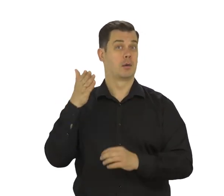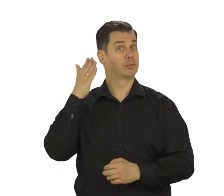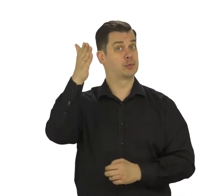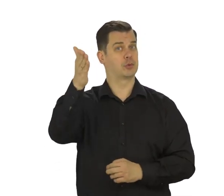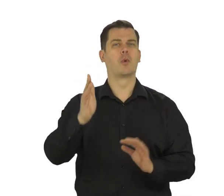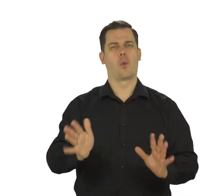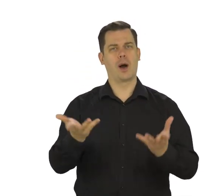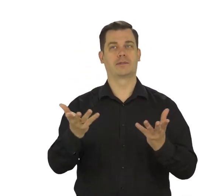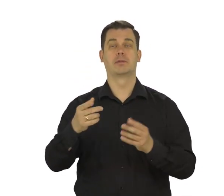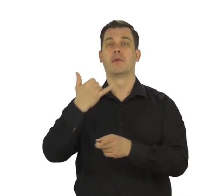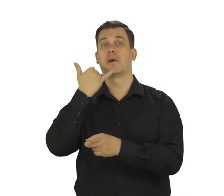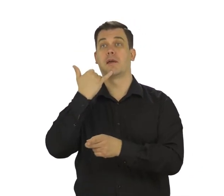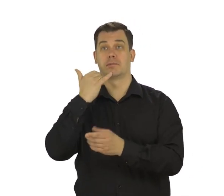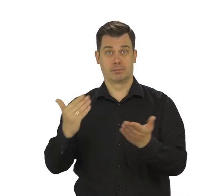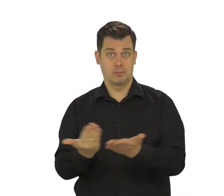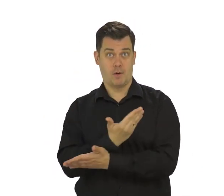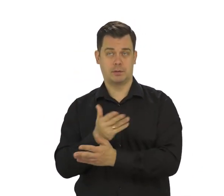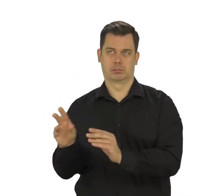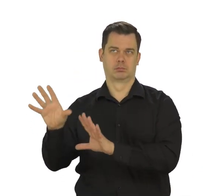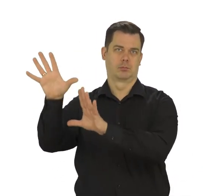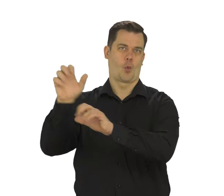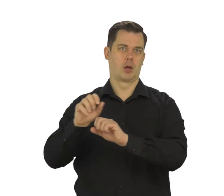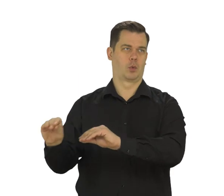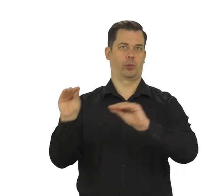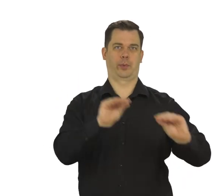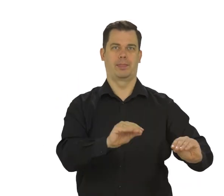To w przyszłości ułatwi przenoszenie wszystkich danych na nowy telefon.